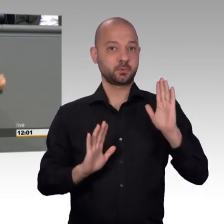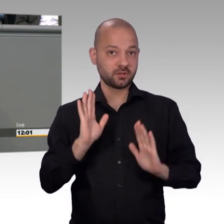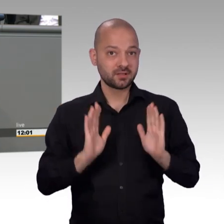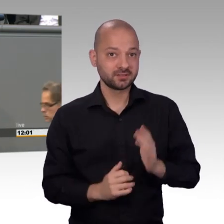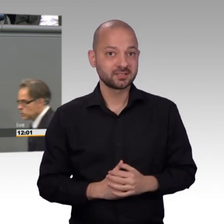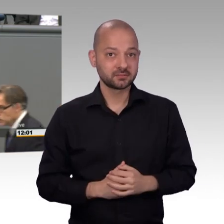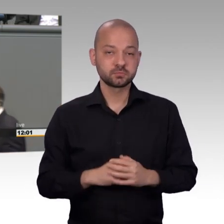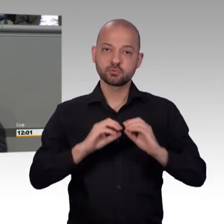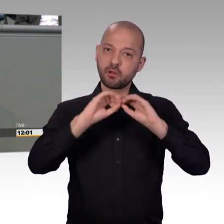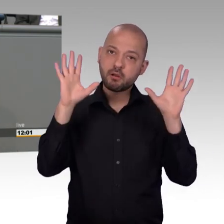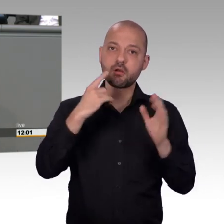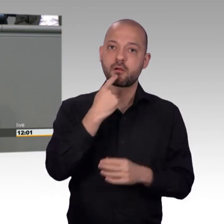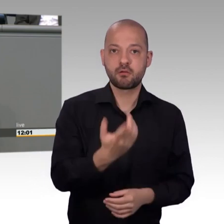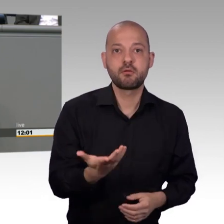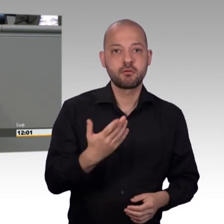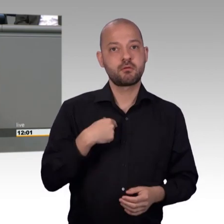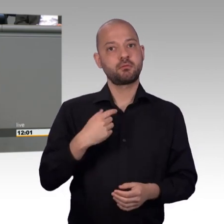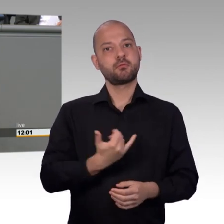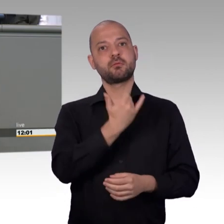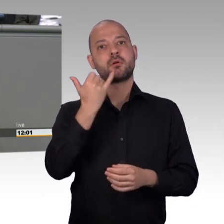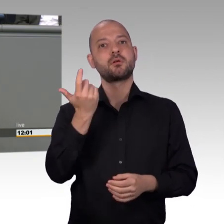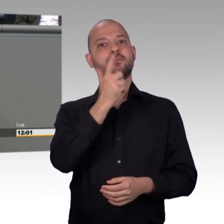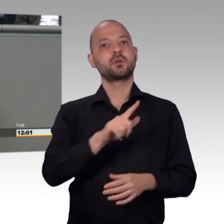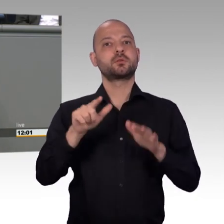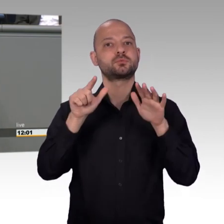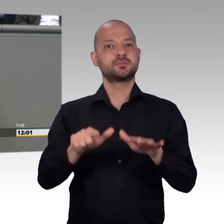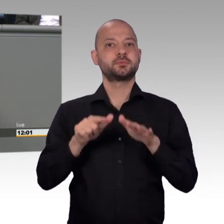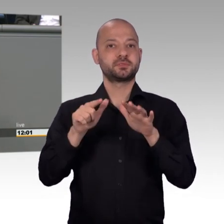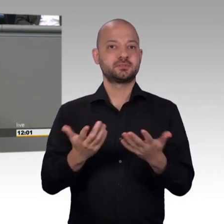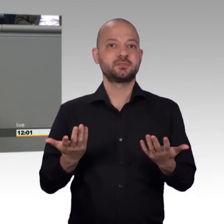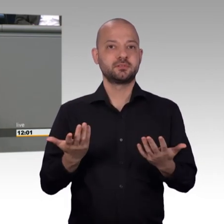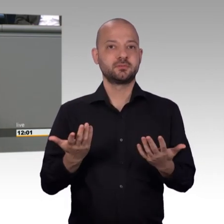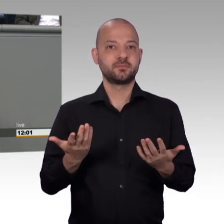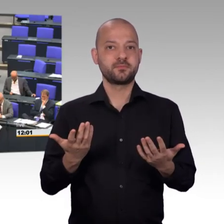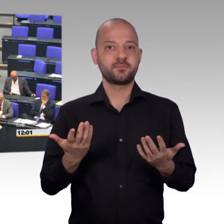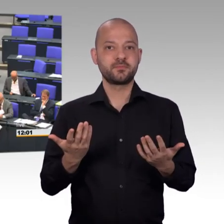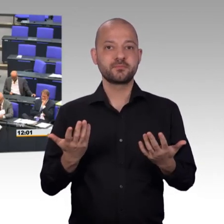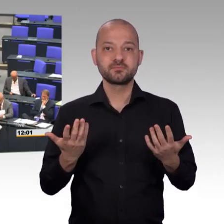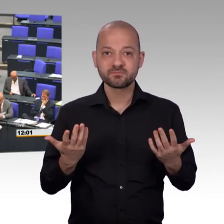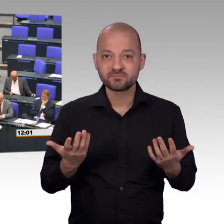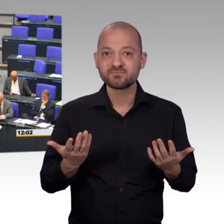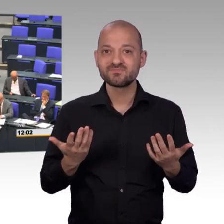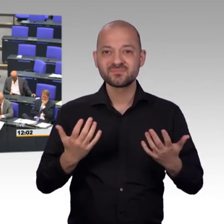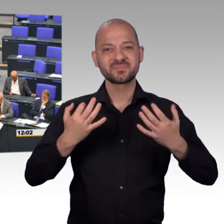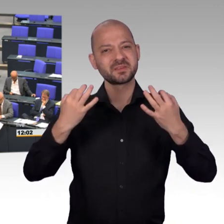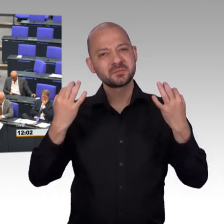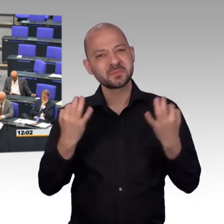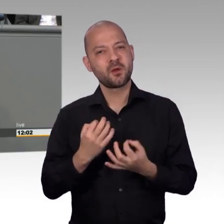eine unserer besten Frauen im Petitionsausschuss, hat es gesagt [Beifall] Ja, wir sind heute auf dem Niveau der Anzahl der Petitionen